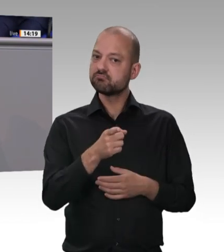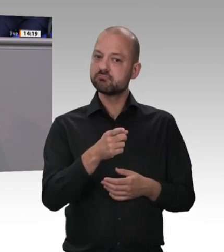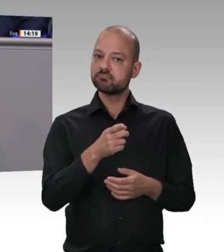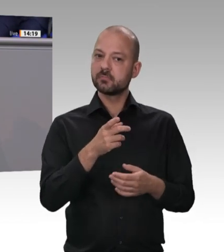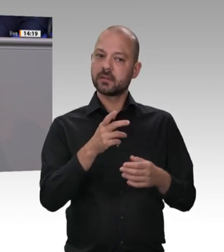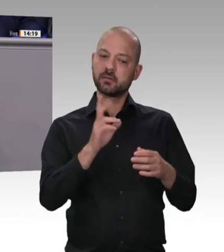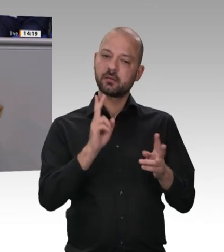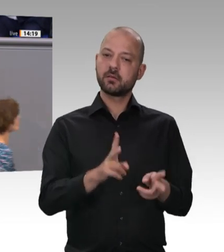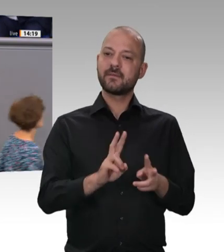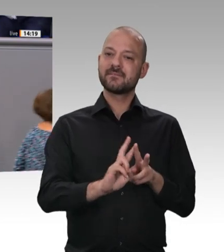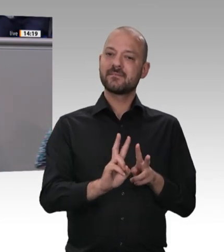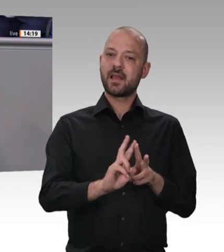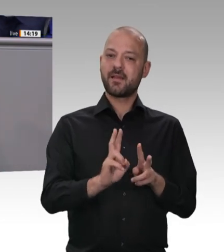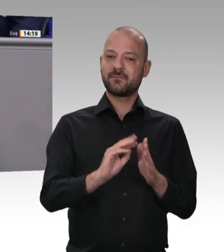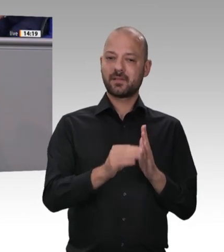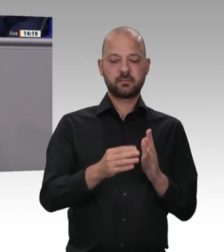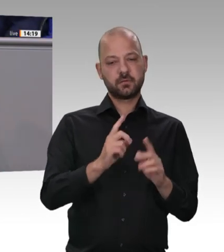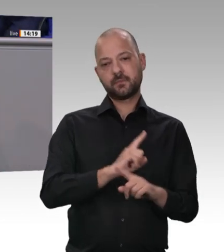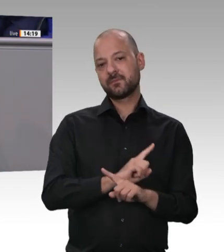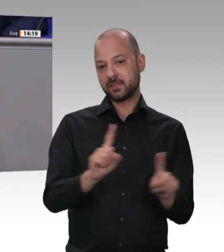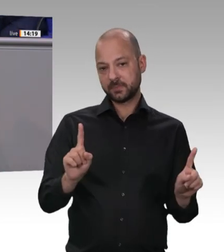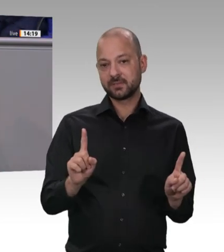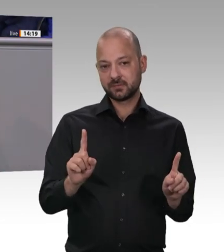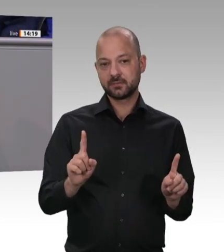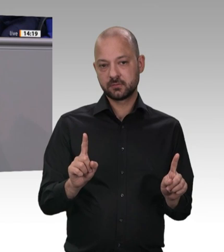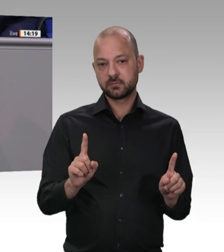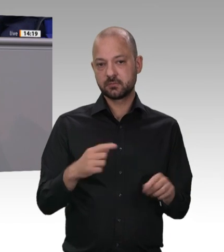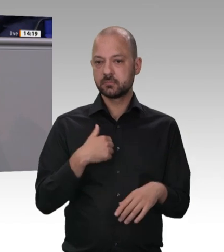dann auch in der Verantwortung dieses Parlaments – je schneller, desto besser. Aber meine